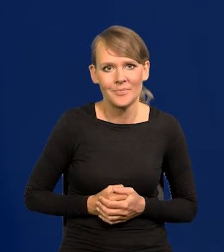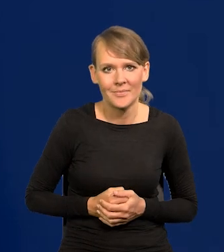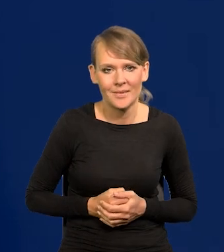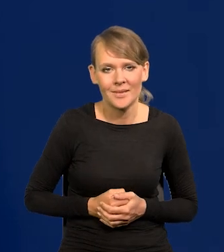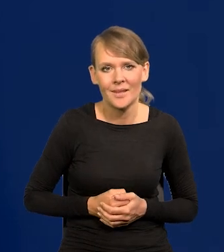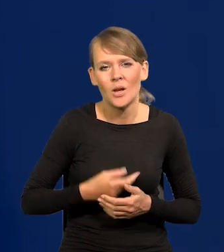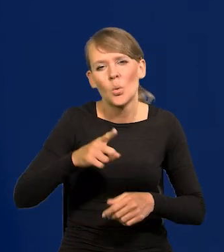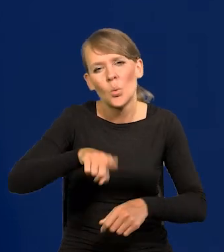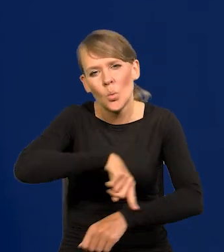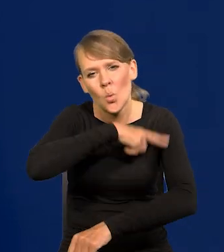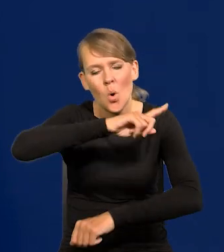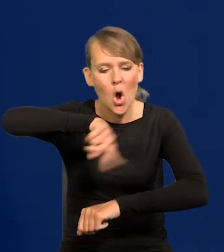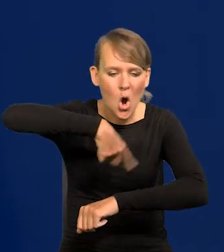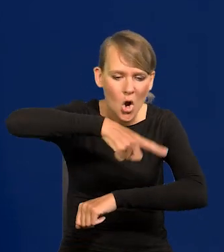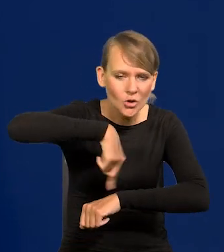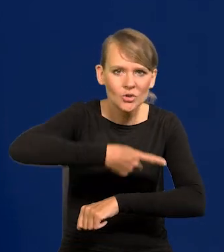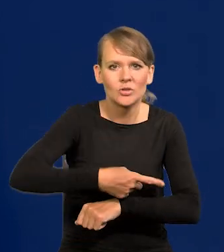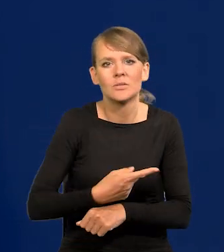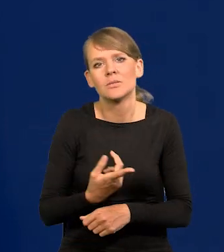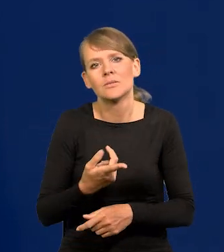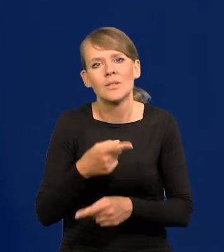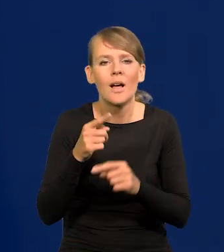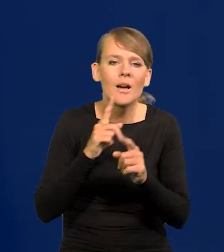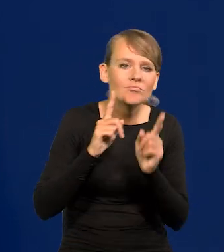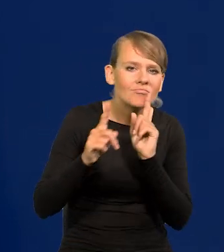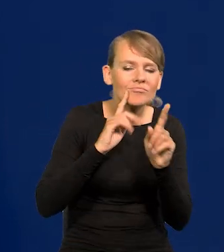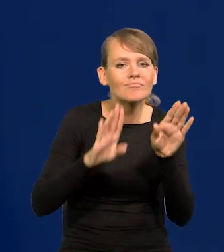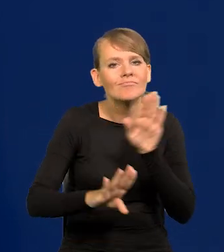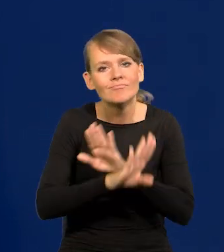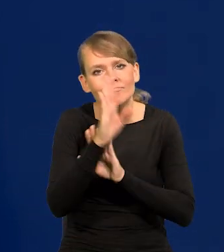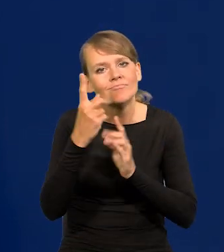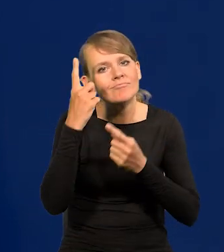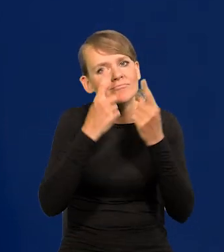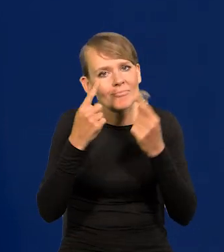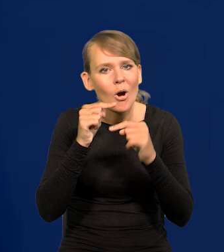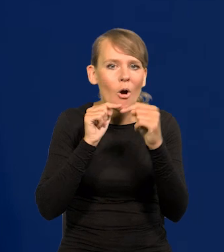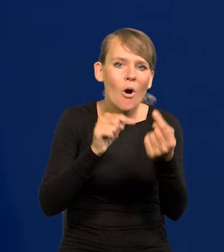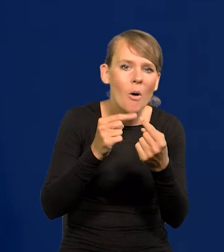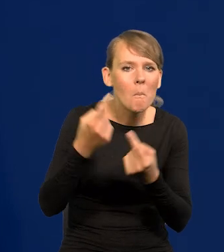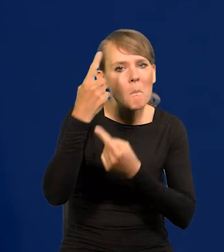i w czasie długich godzin przedstawiamy swoje stanowisko, konsultacje, ucieramy poglądy.